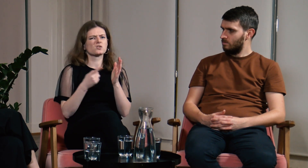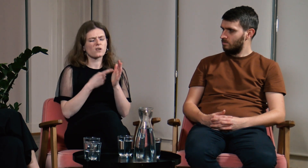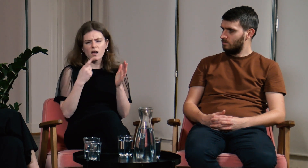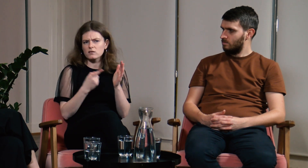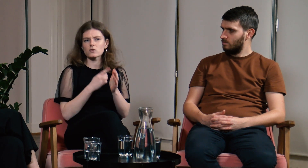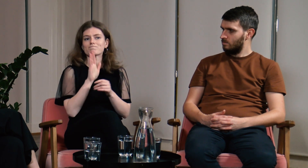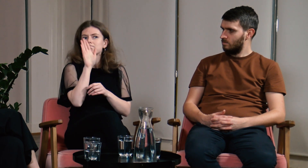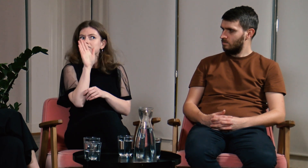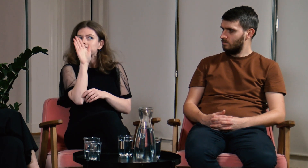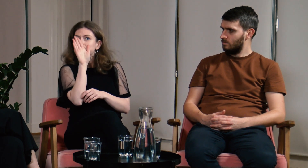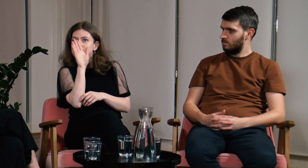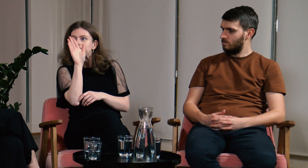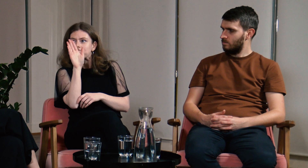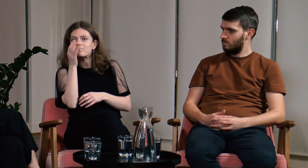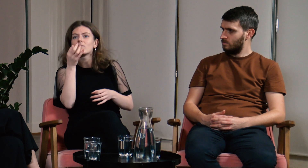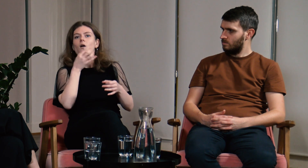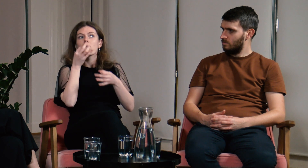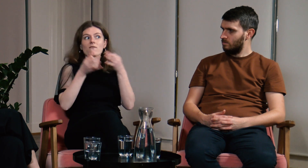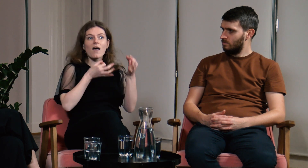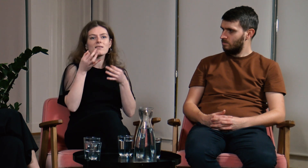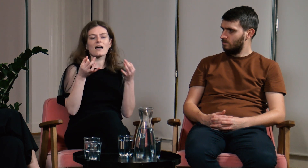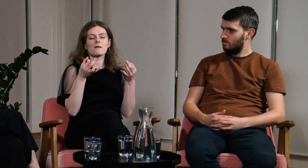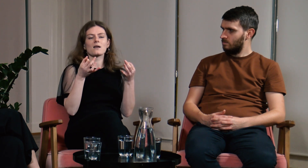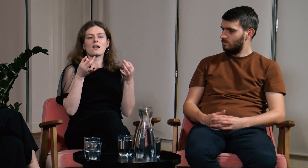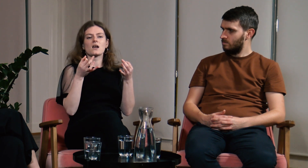Ja zgłaszałam się w takich momentach